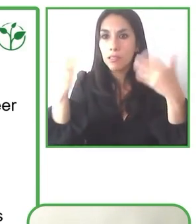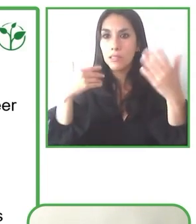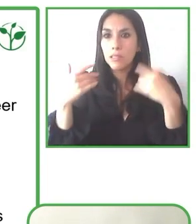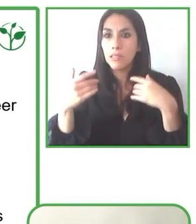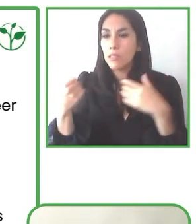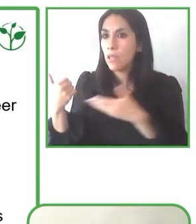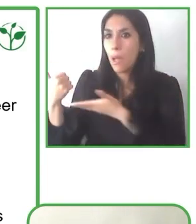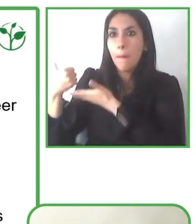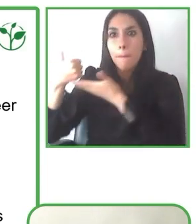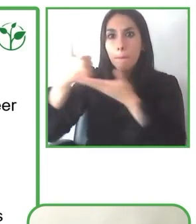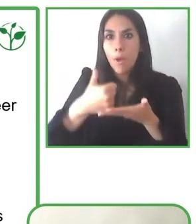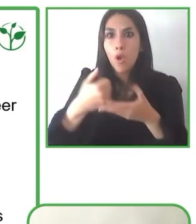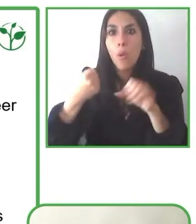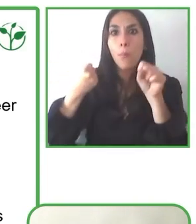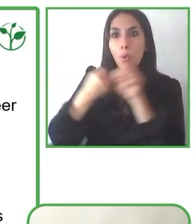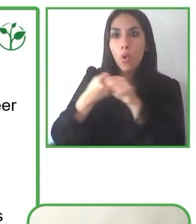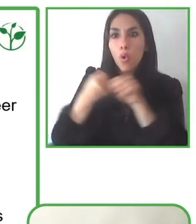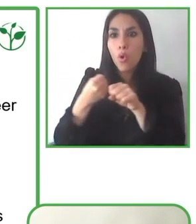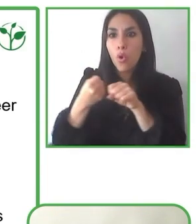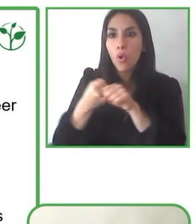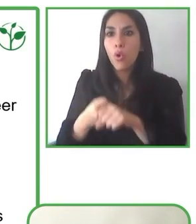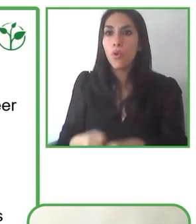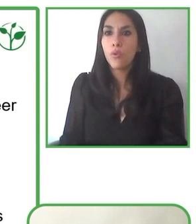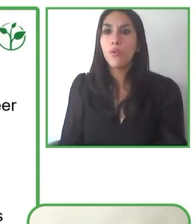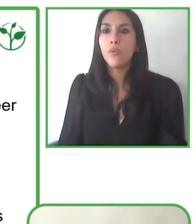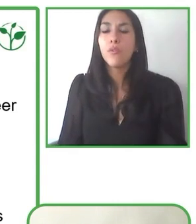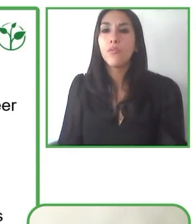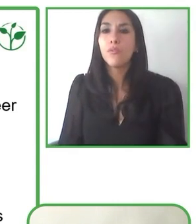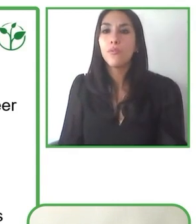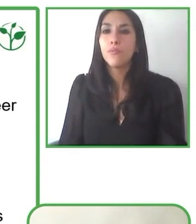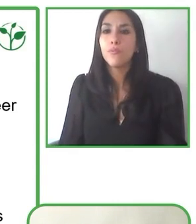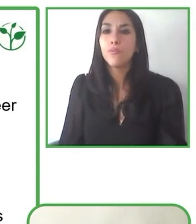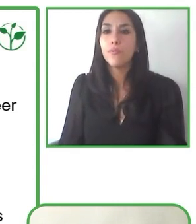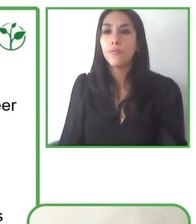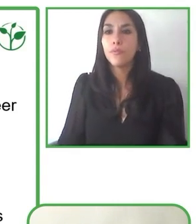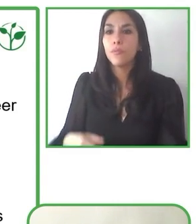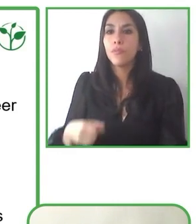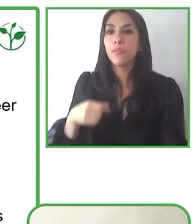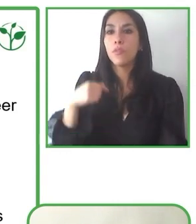Hemos podido crecer en conjunto y así como tenemos diversas experiencias con la